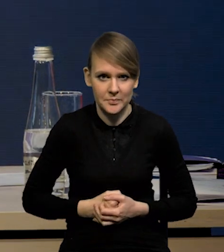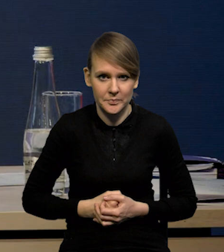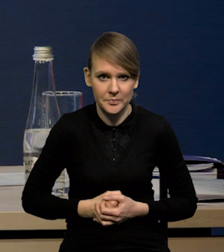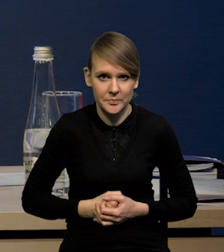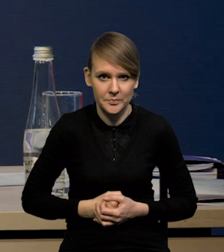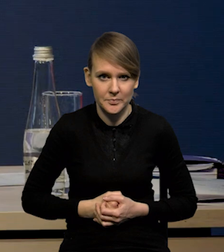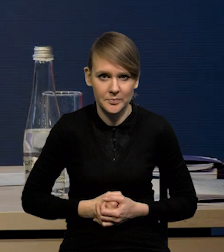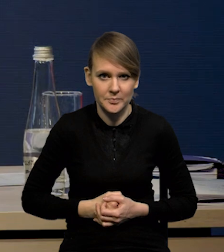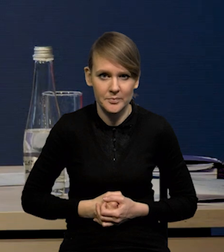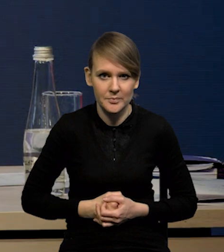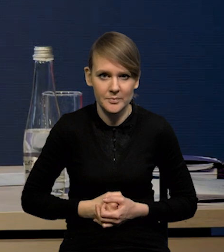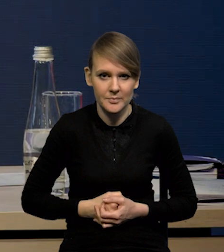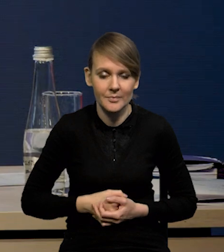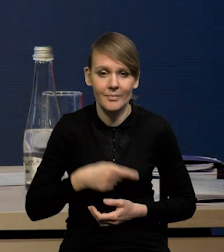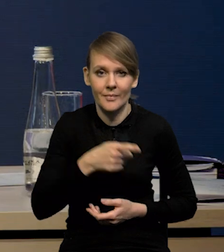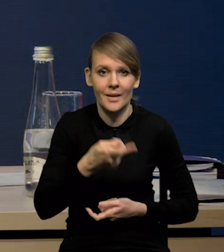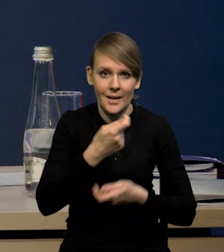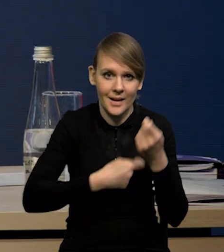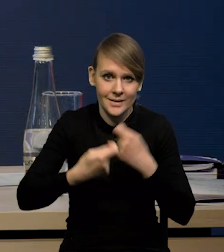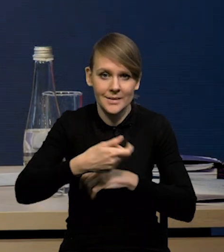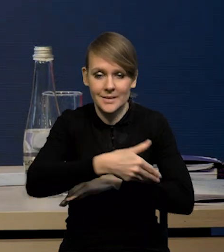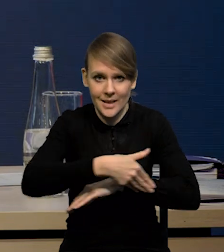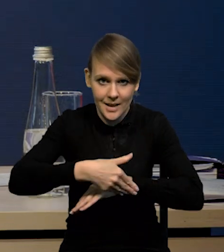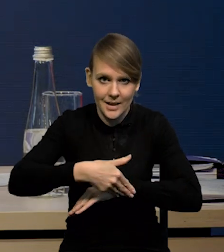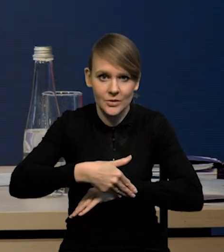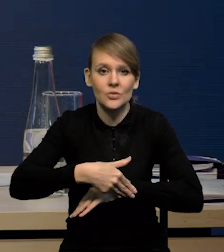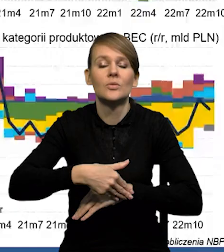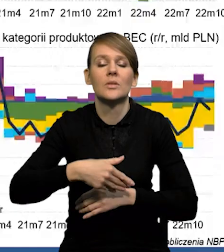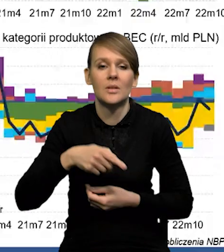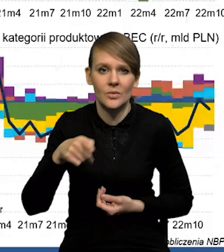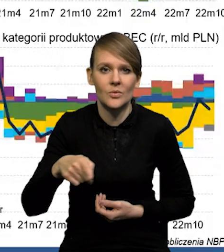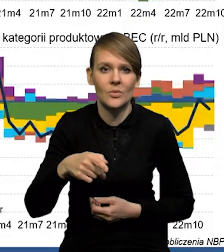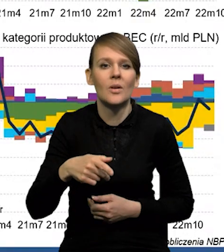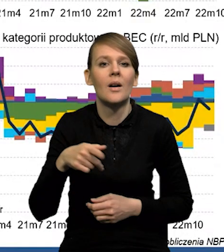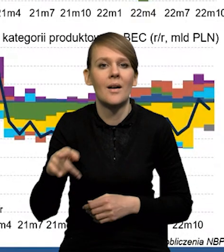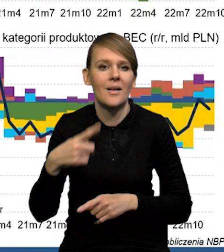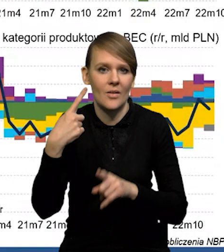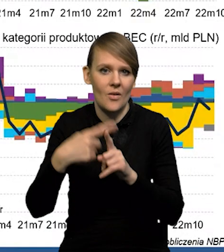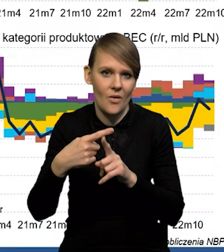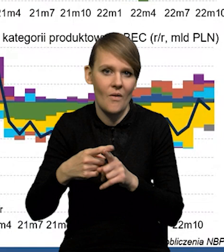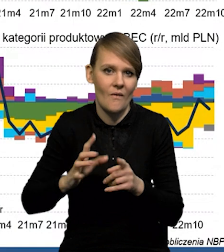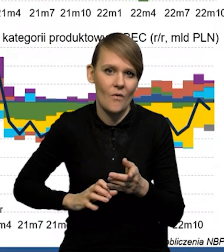W przypadku handlu zagranicznego mamy już dodatni wkład eksportu netto.